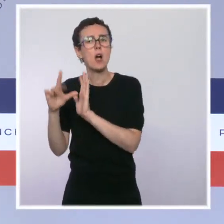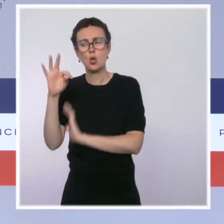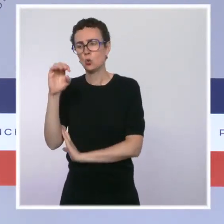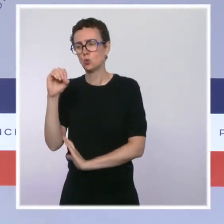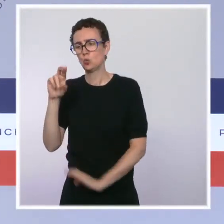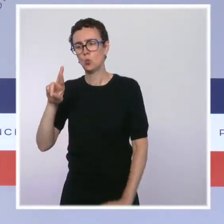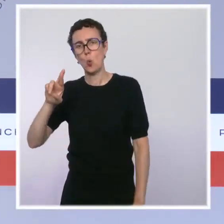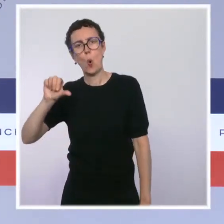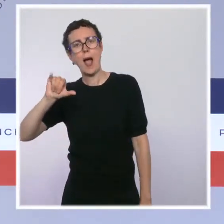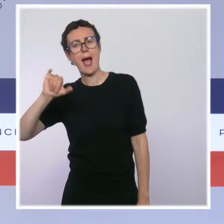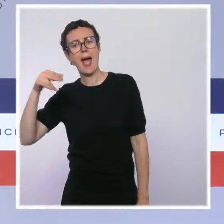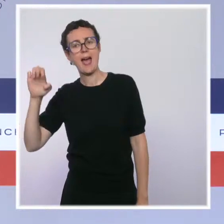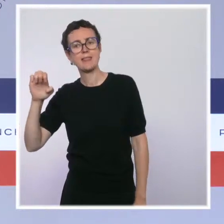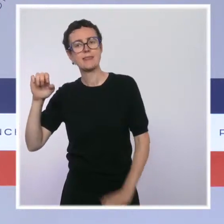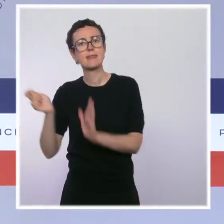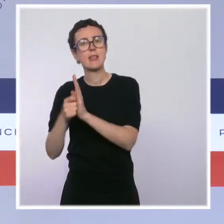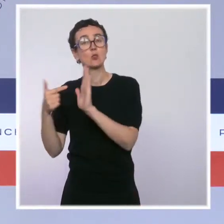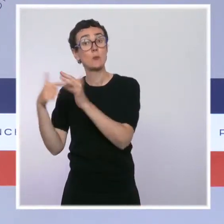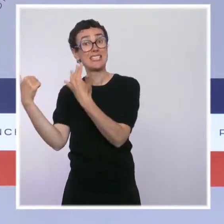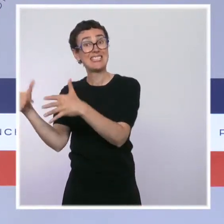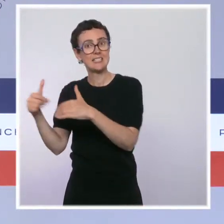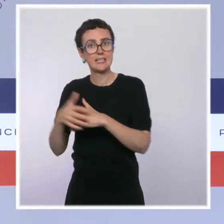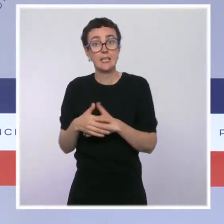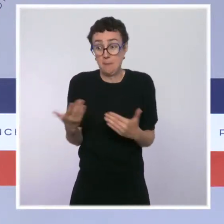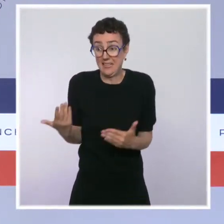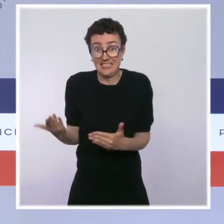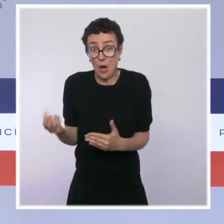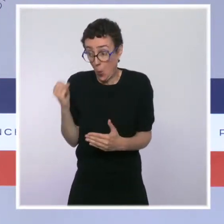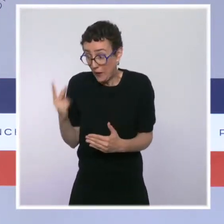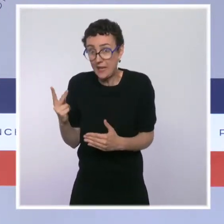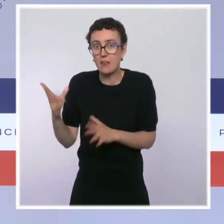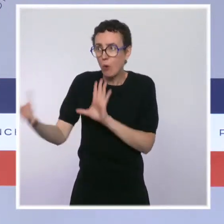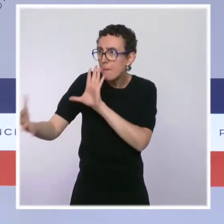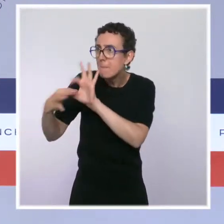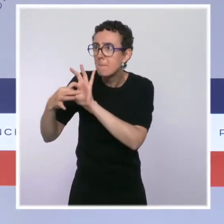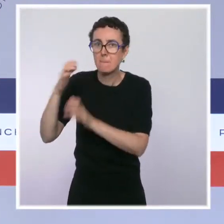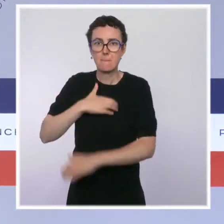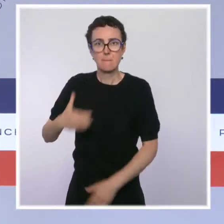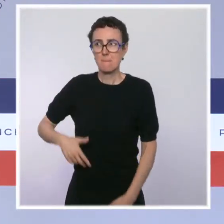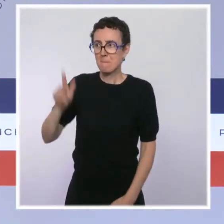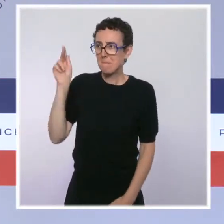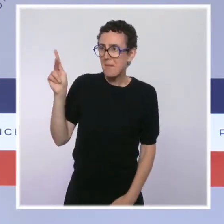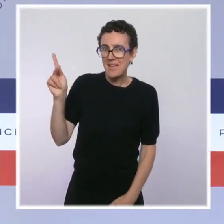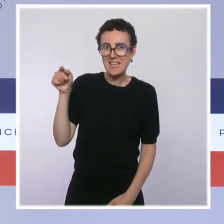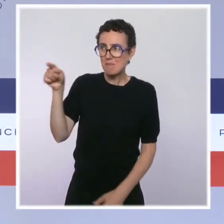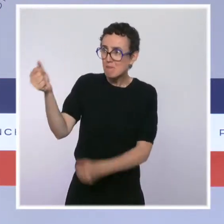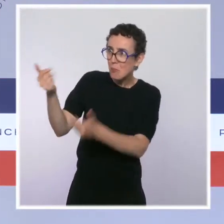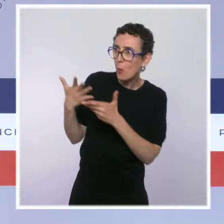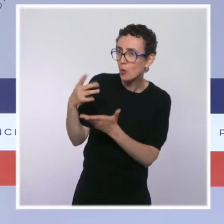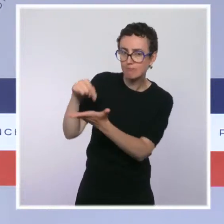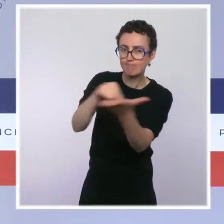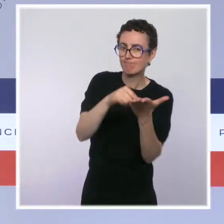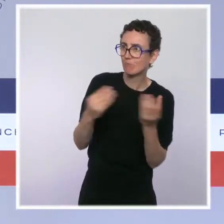mais que pour ça, il faut identifier des lieux où ça se tient. Donc, quand j'avais été interrogé sur ce sujet-là, vous vous en souvenez, il y a quelques mois,